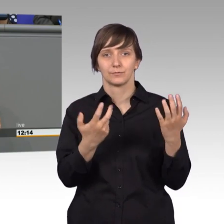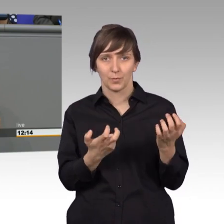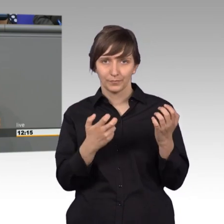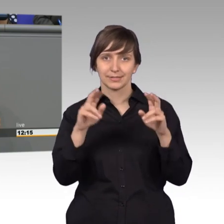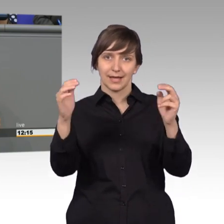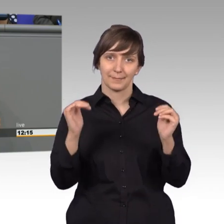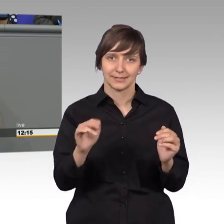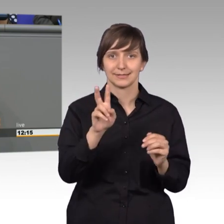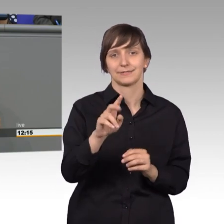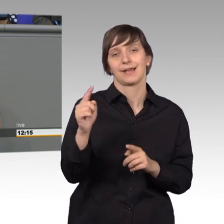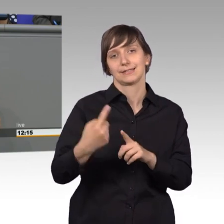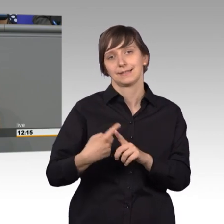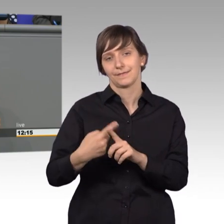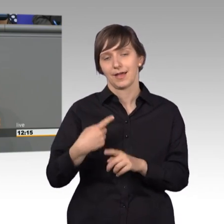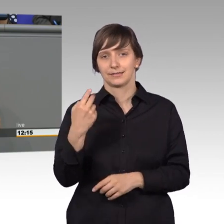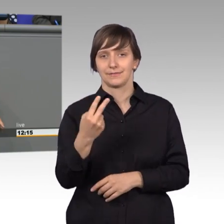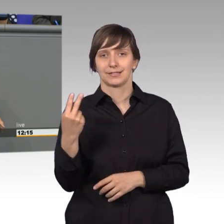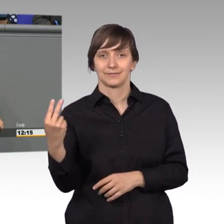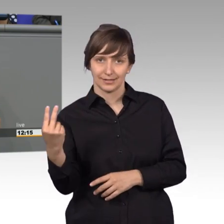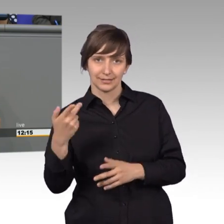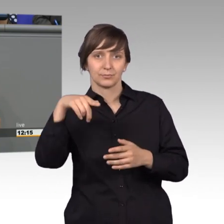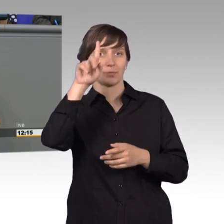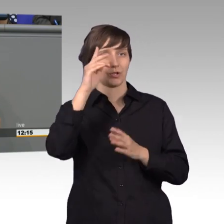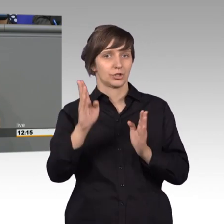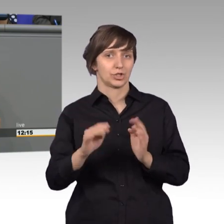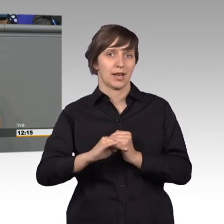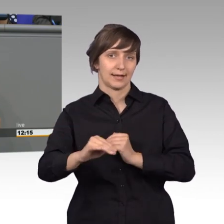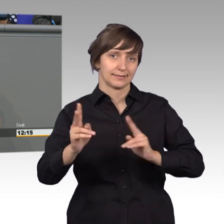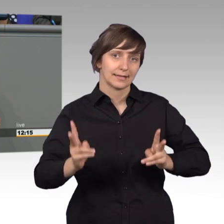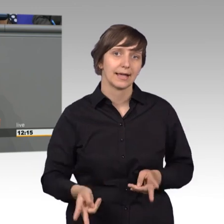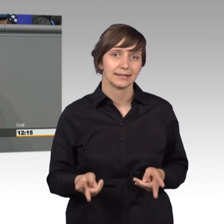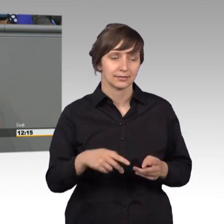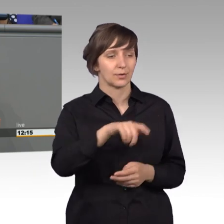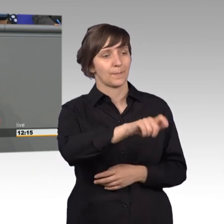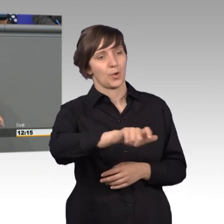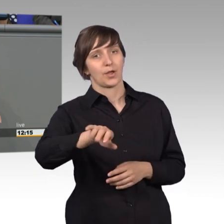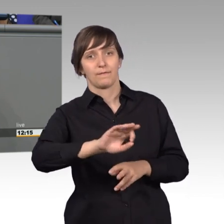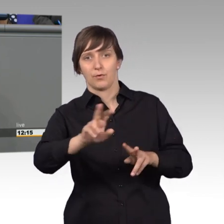in dem Preußische Landrecht für die Bürger, das Recht, dass sie gehört